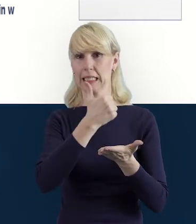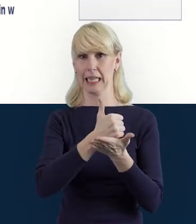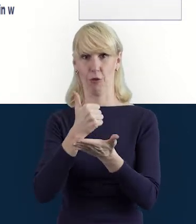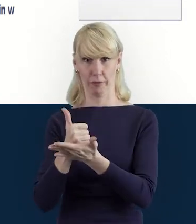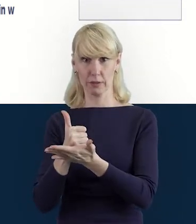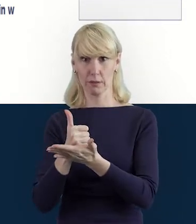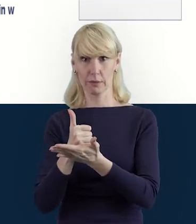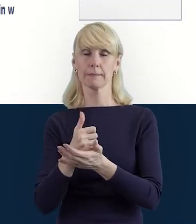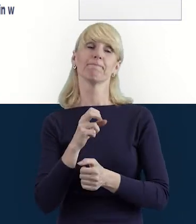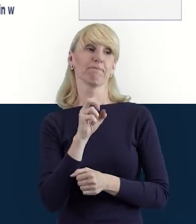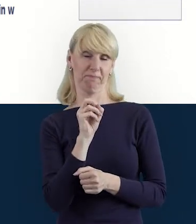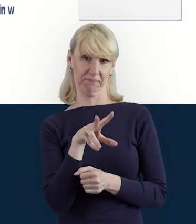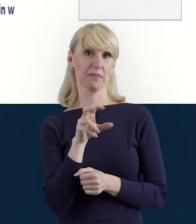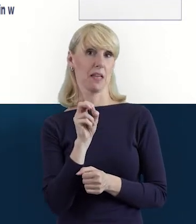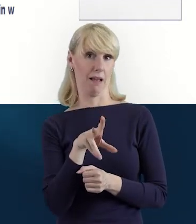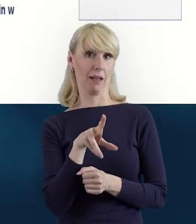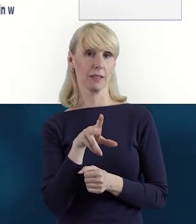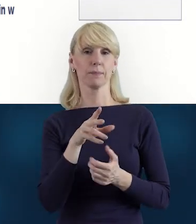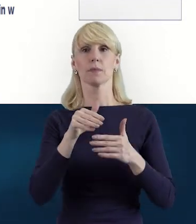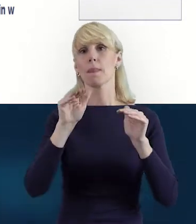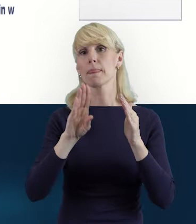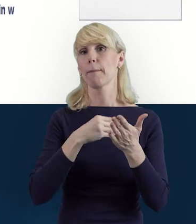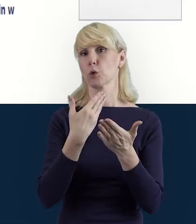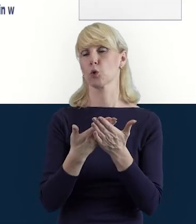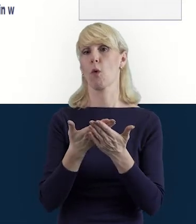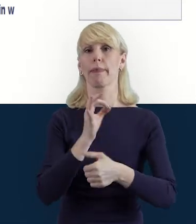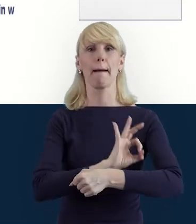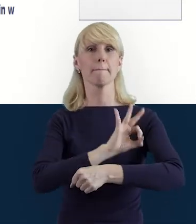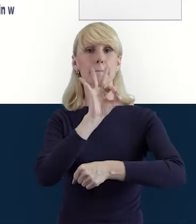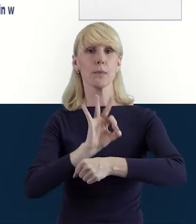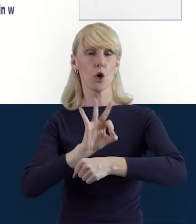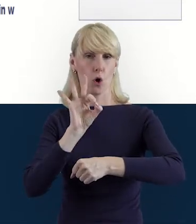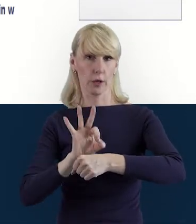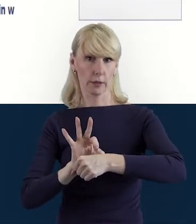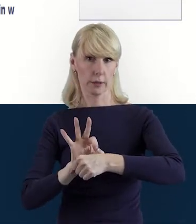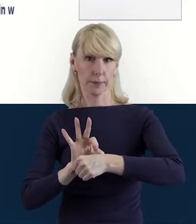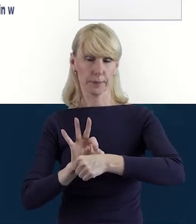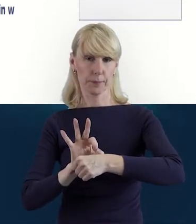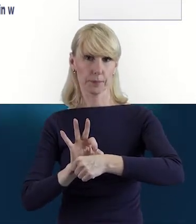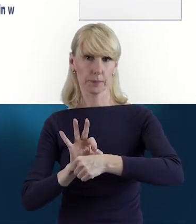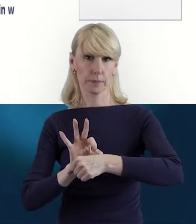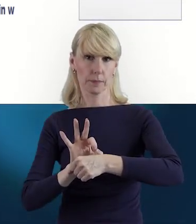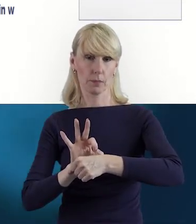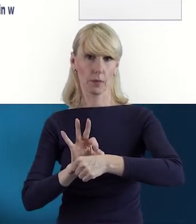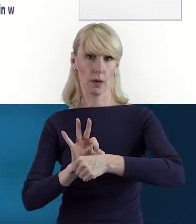Może się tak zdarzyć. Na przykład powiedzmy, jest projekt, w którym uczelnia